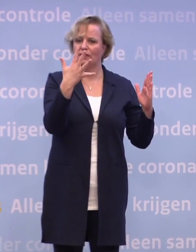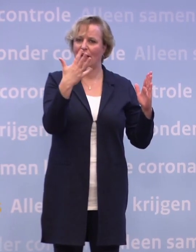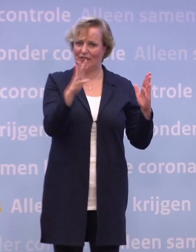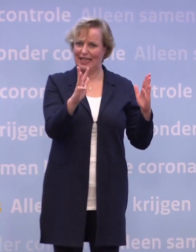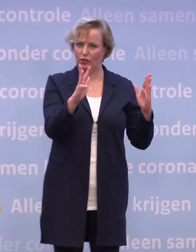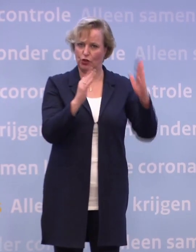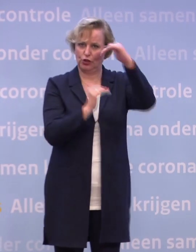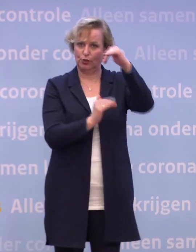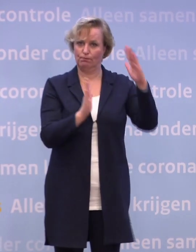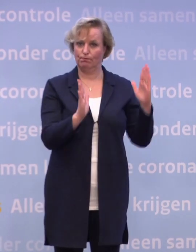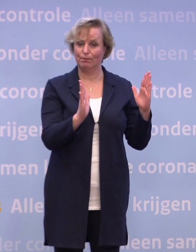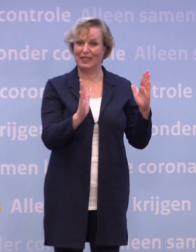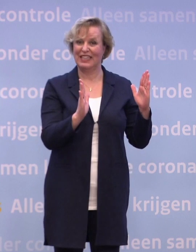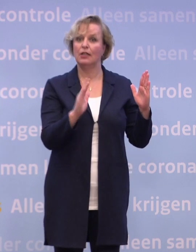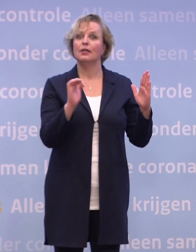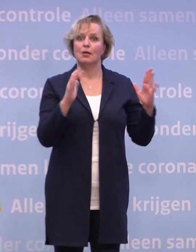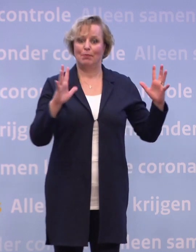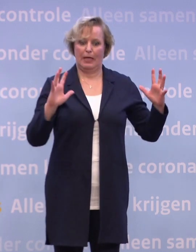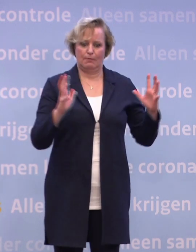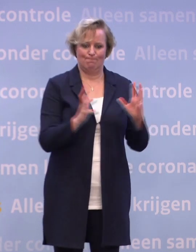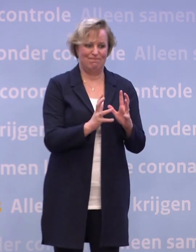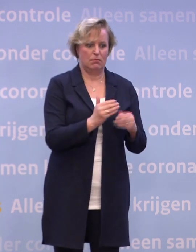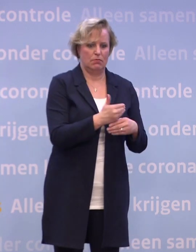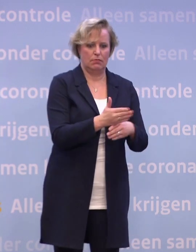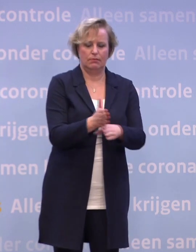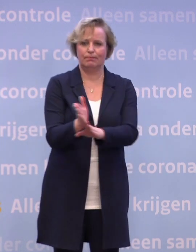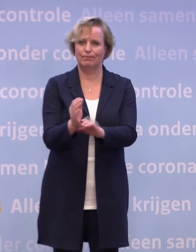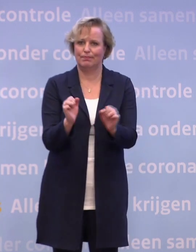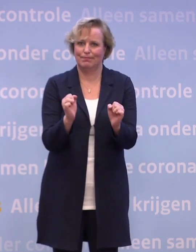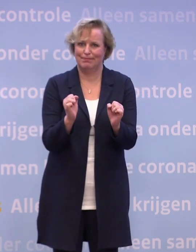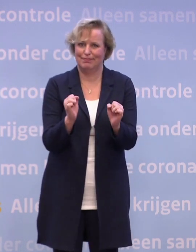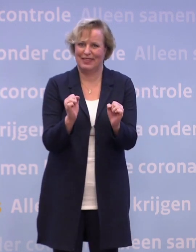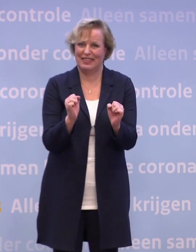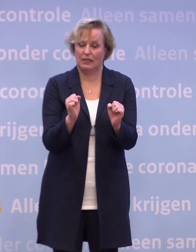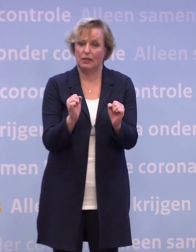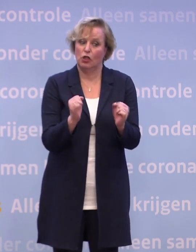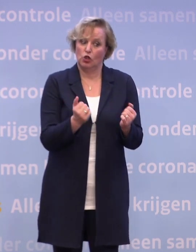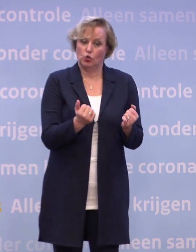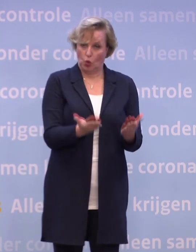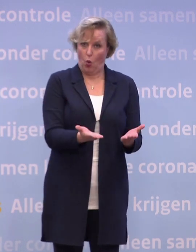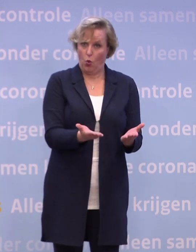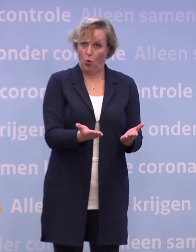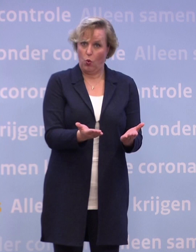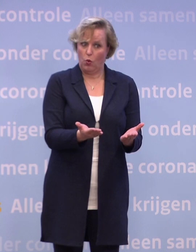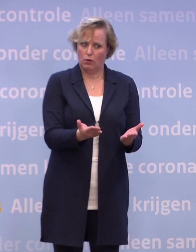Wat kleinschalige distributie nogal onhandig maakt. En als ik die puzzel leg en ook kijk wat daarvoor moet gebeuren...